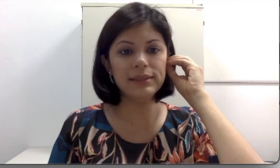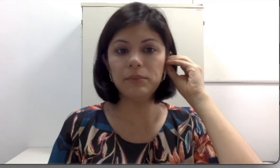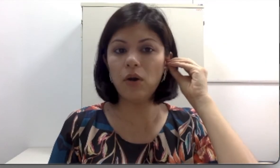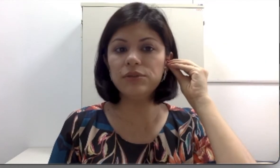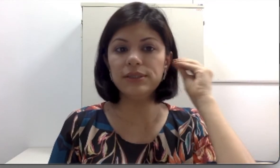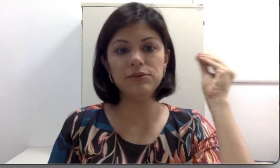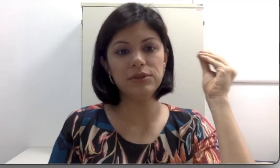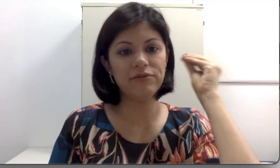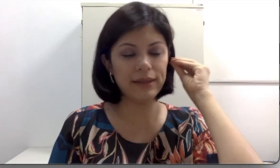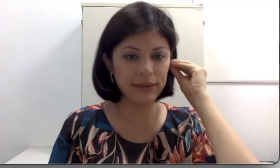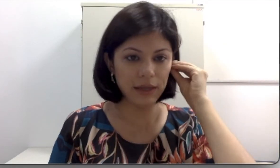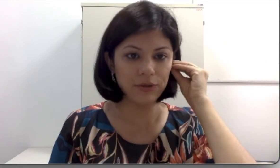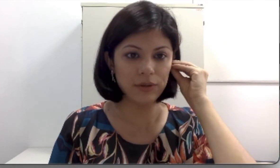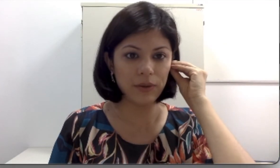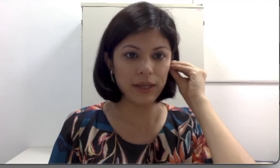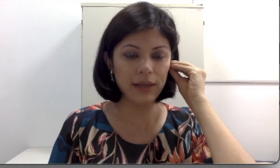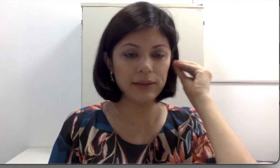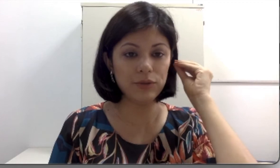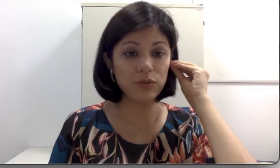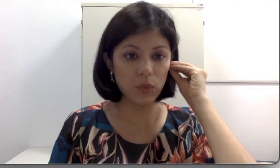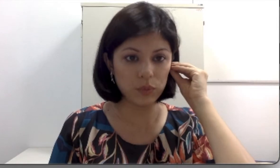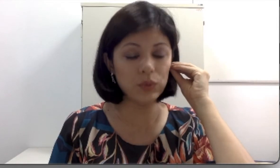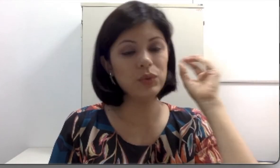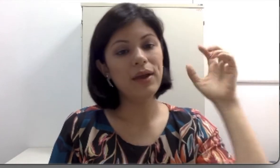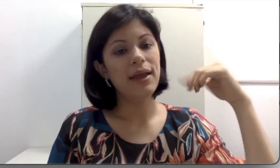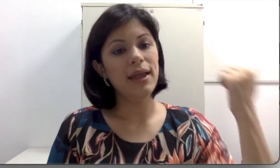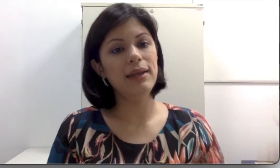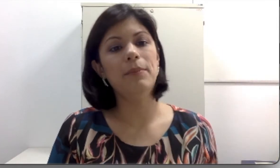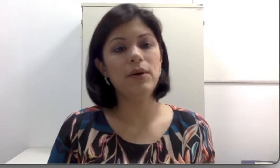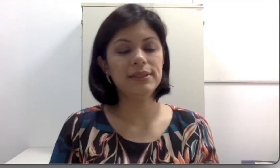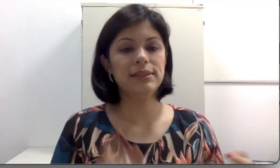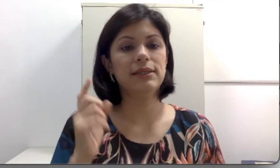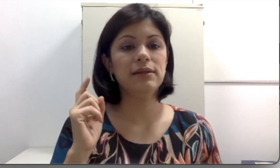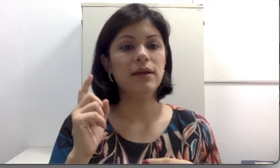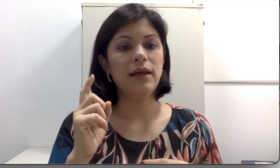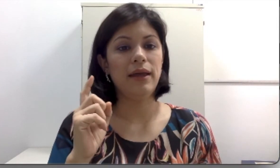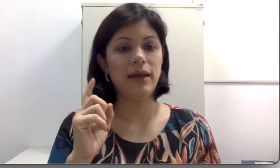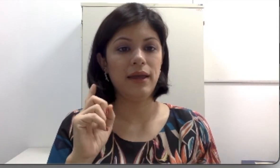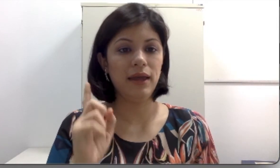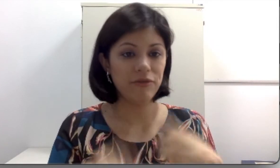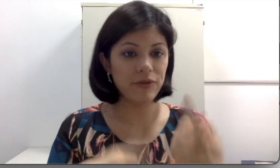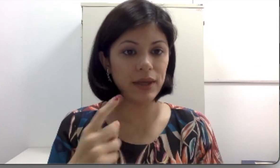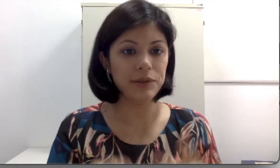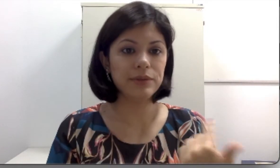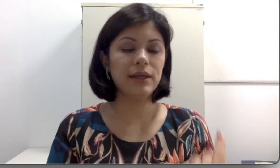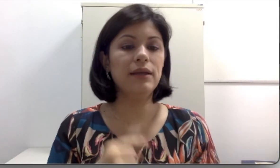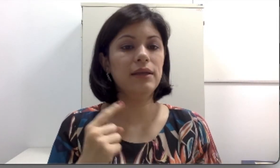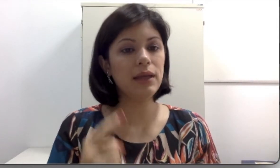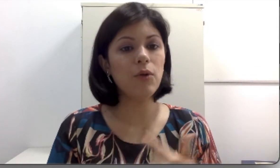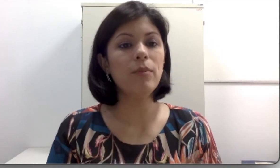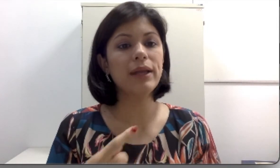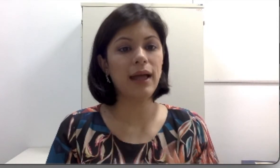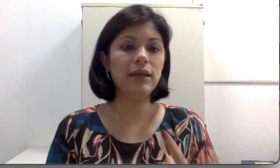esse moldezinho que vai dentro do conduto pode ser refeito e acompanhar o crescimento